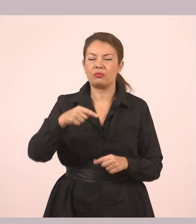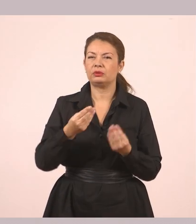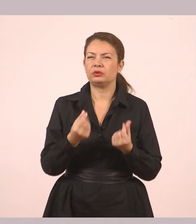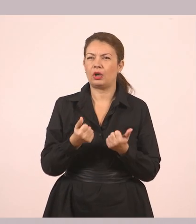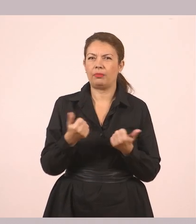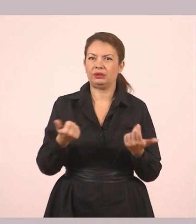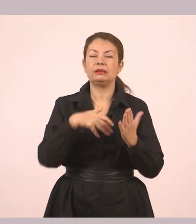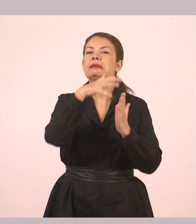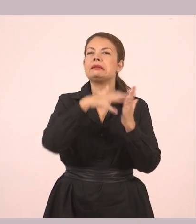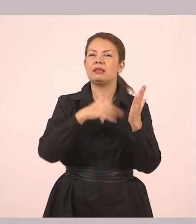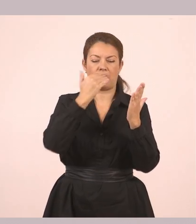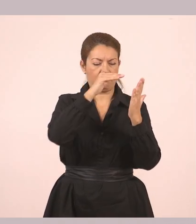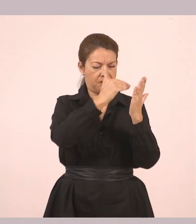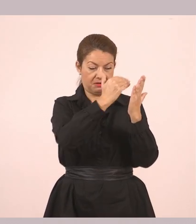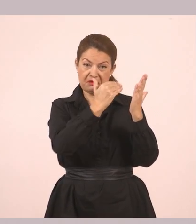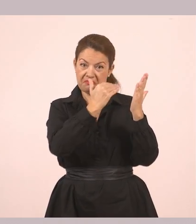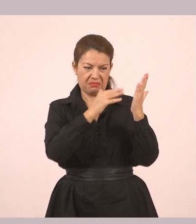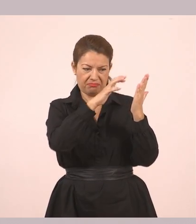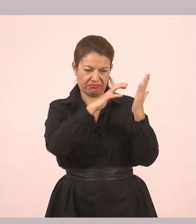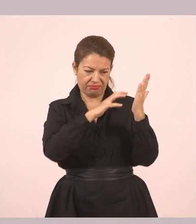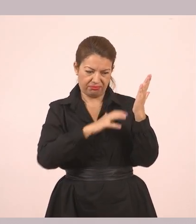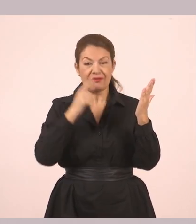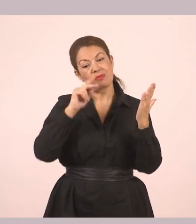Αν πάμε λίγο πιο κάτω στο βιβλίο, δηλαδή στη διπλανή σελίδα,